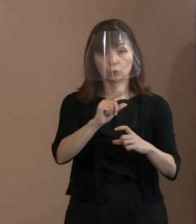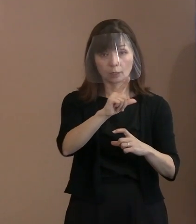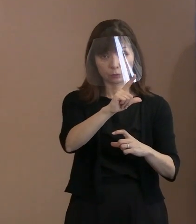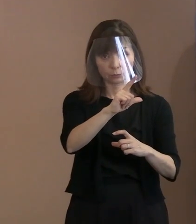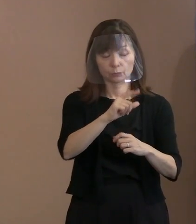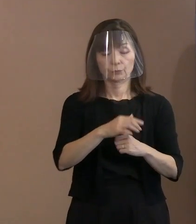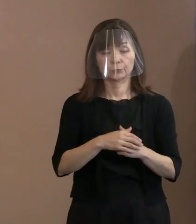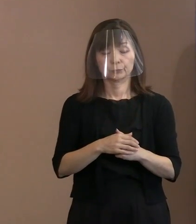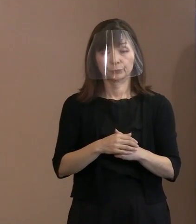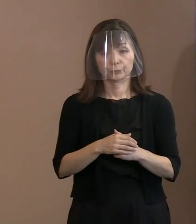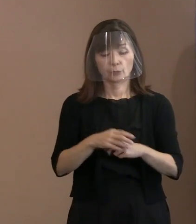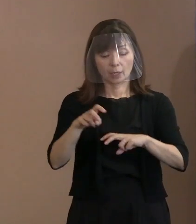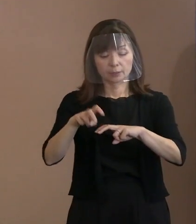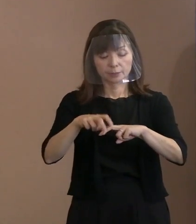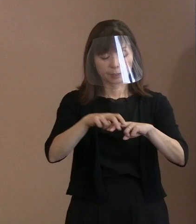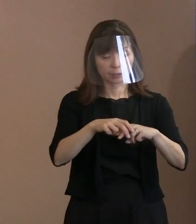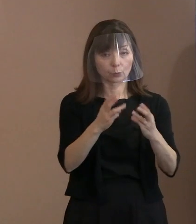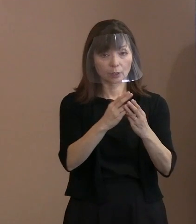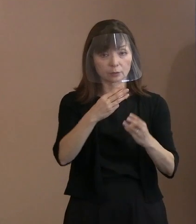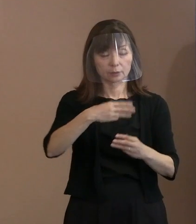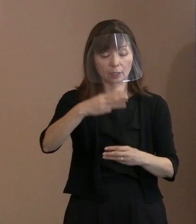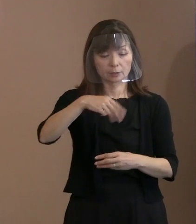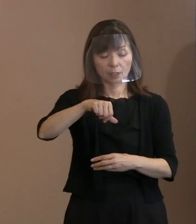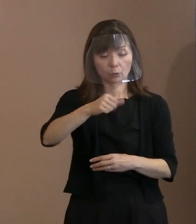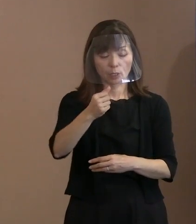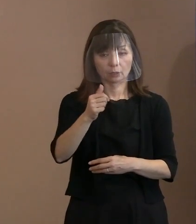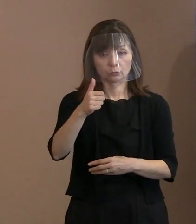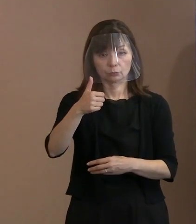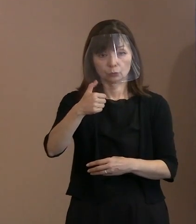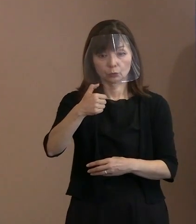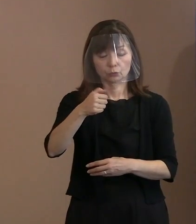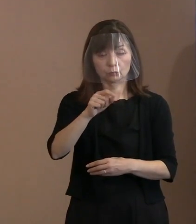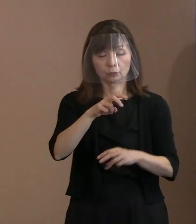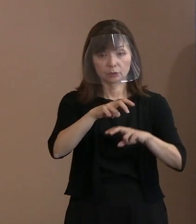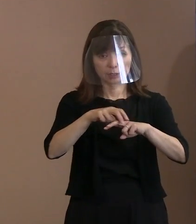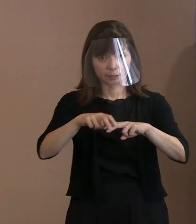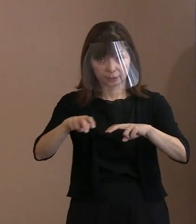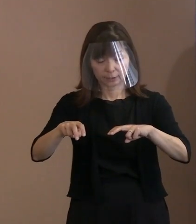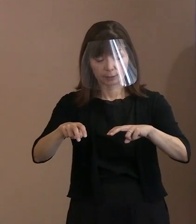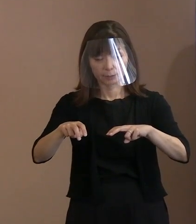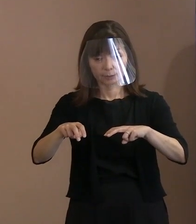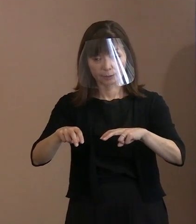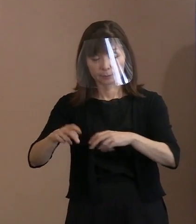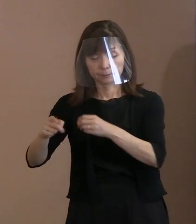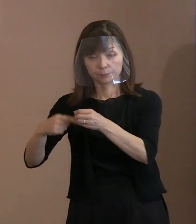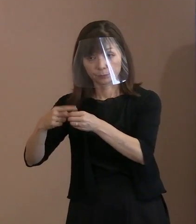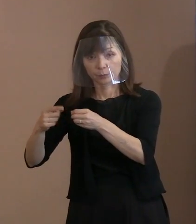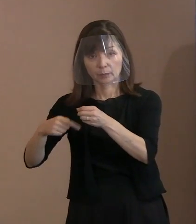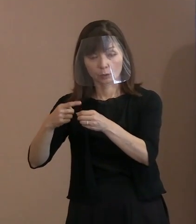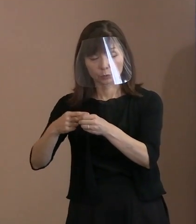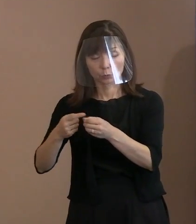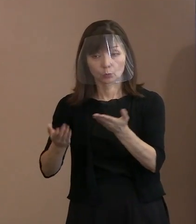席数で3,550席ということで､ 例年から比べると3割なのですね｡